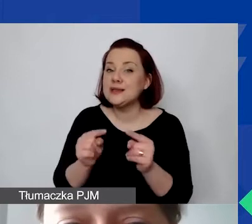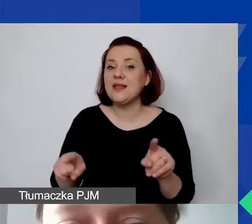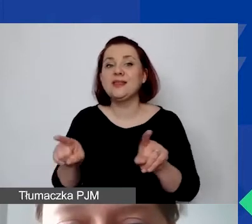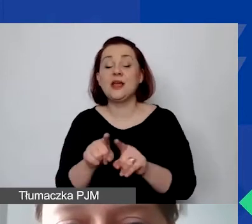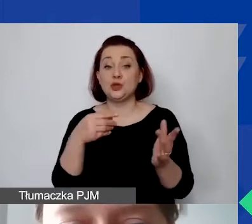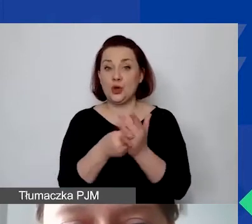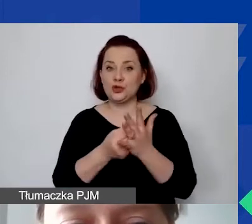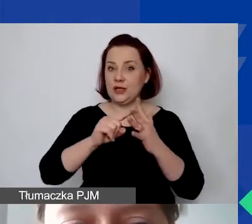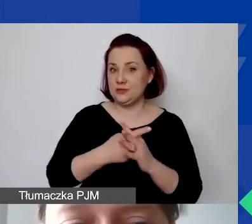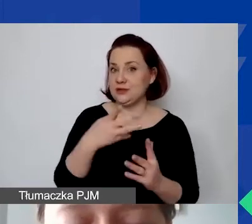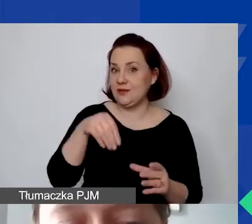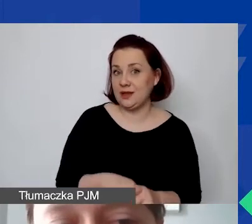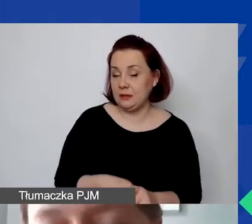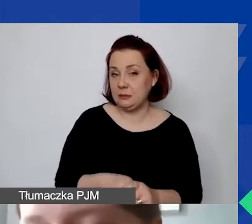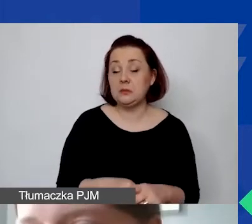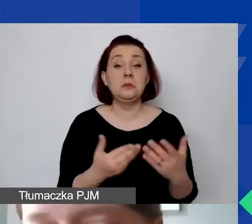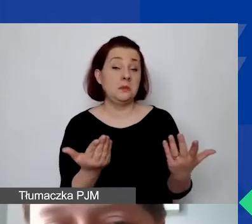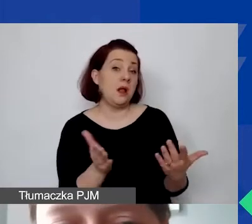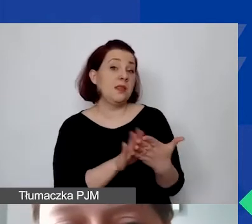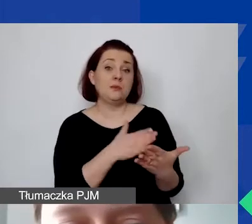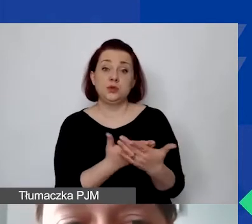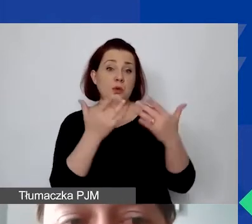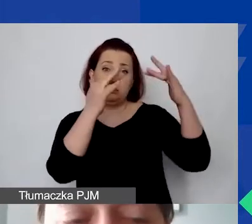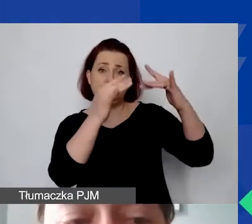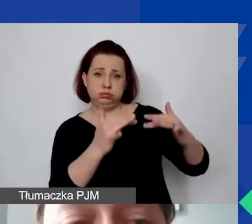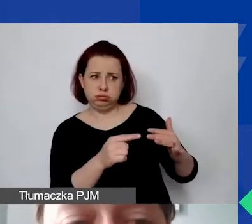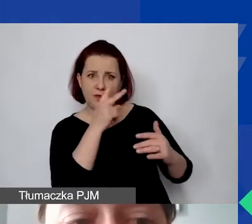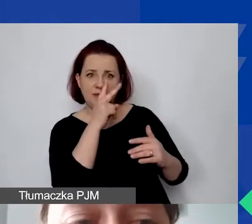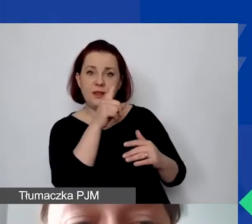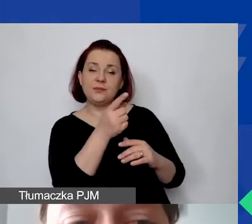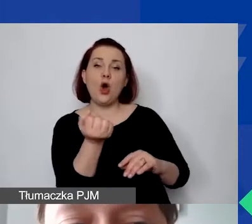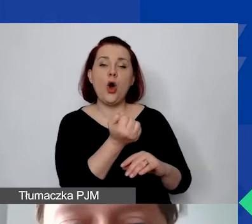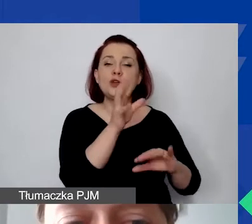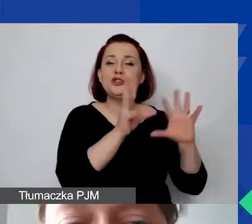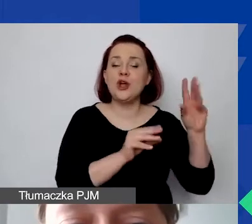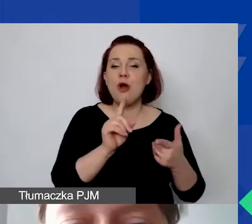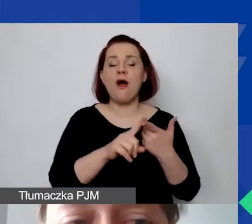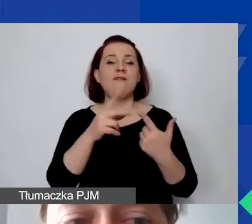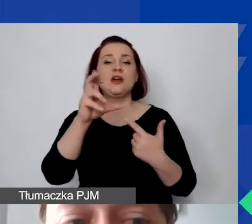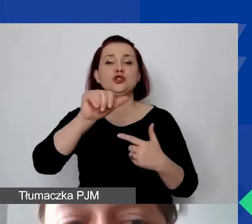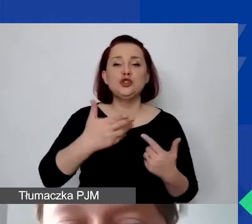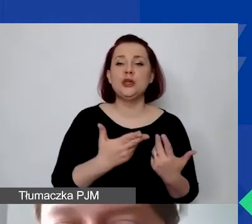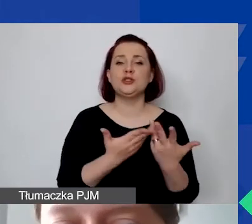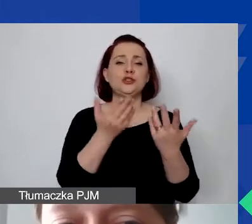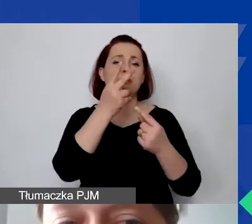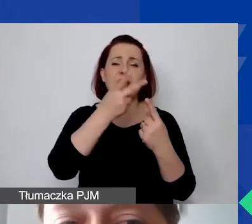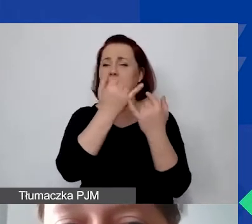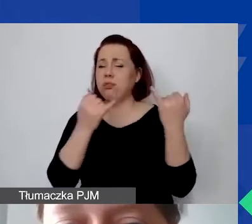Proszę zobaczyć, że tutaj może to być - wymienione są przykłady: obsługa księgowa, czynsz, media, materiały biurowe, usługi telekomunikacyjne.